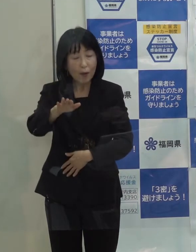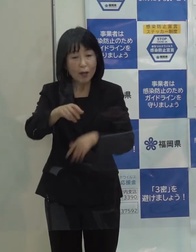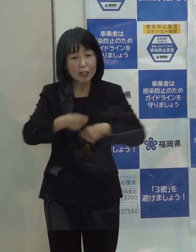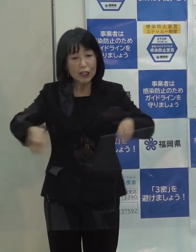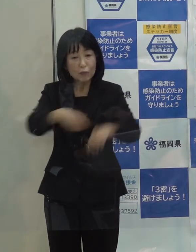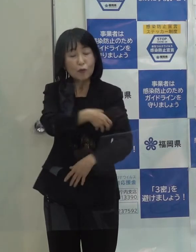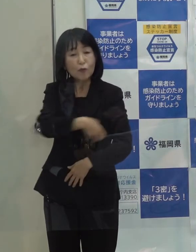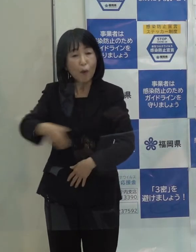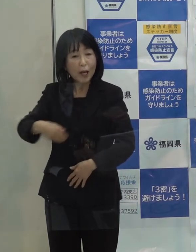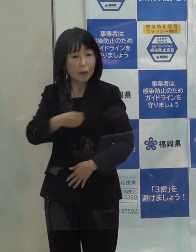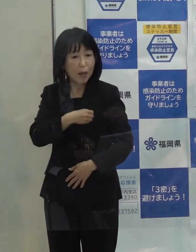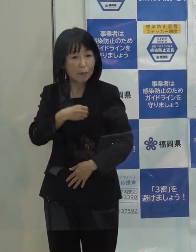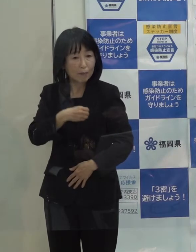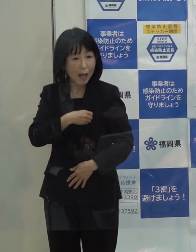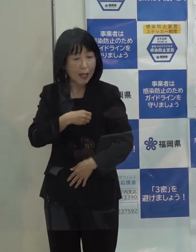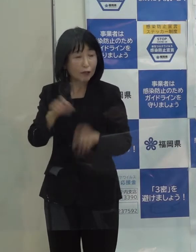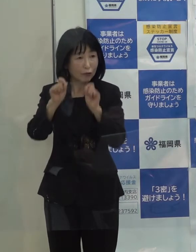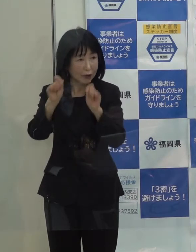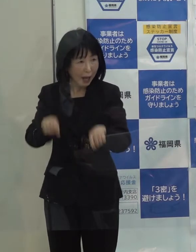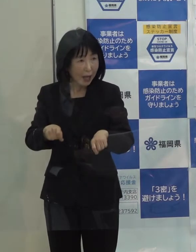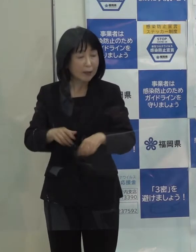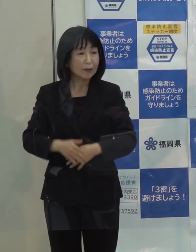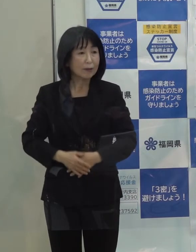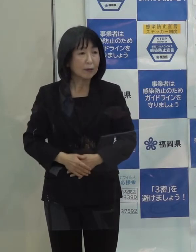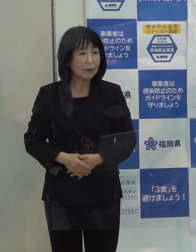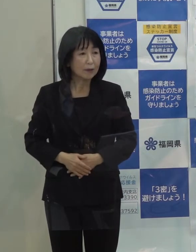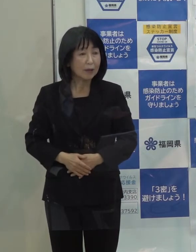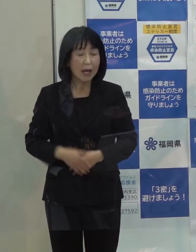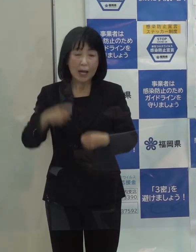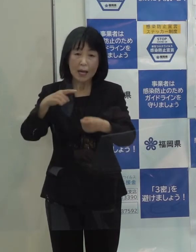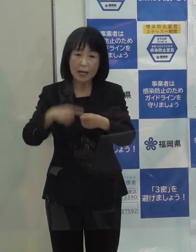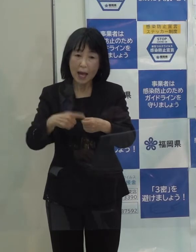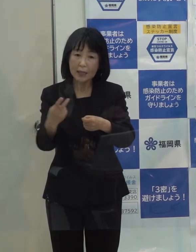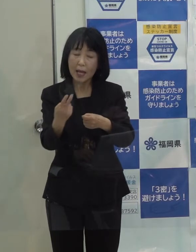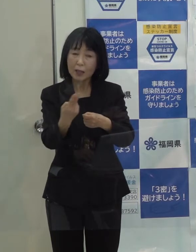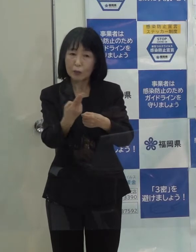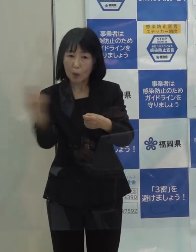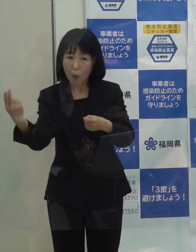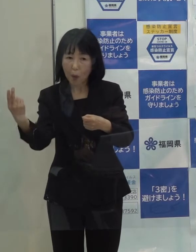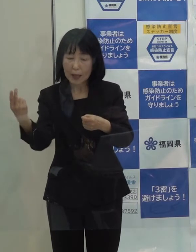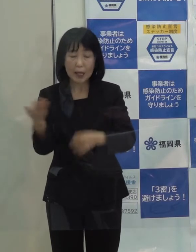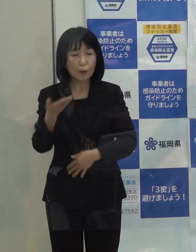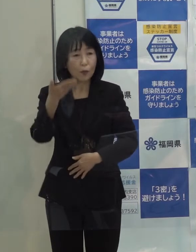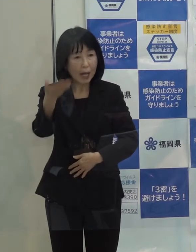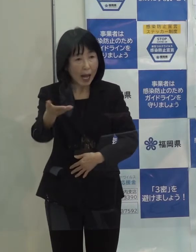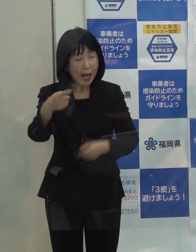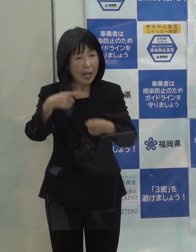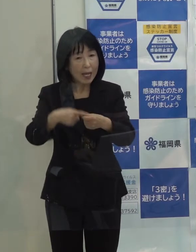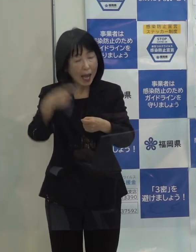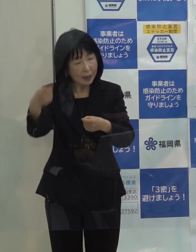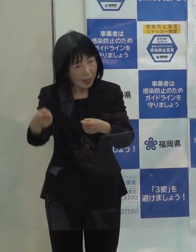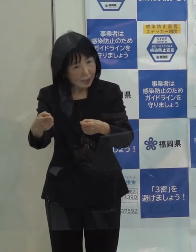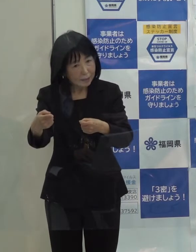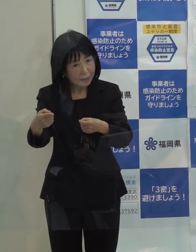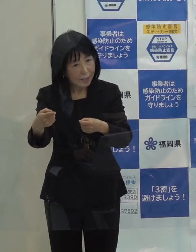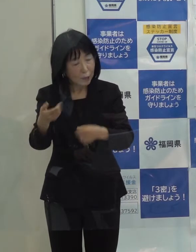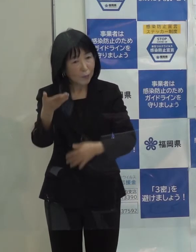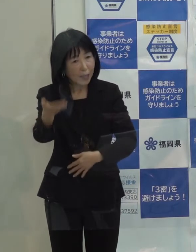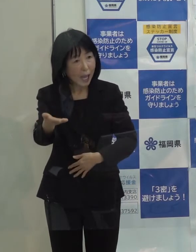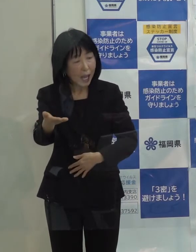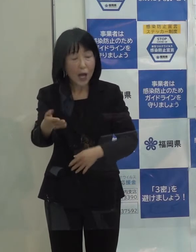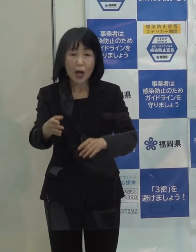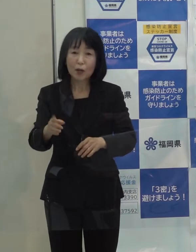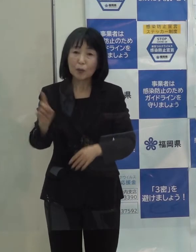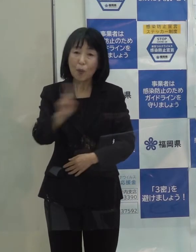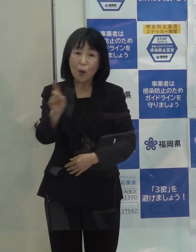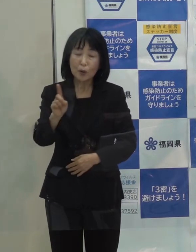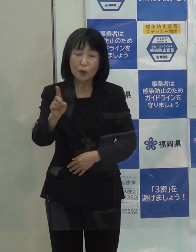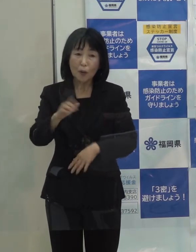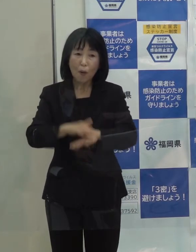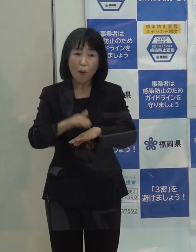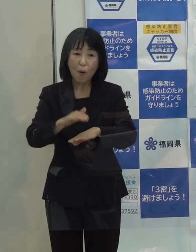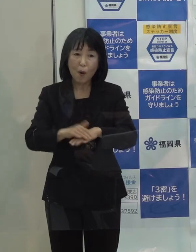で 県として 例えば来年度になってしまうのか 来年なのか ちょっとそれは分かりませんが どういったことをやっていくと今 お考えですか